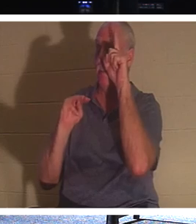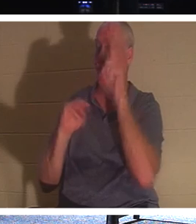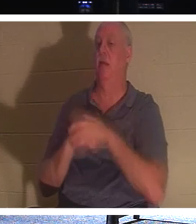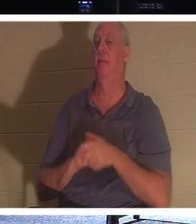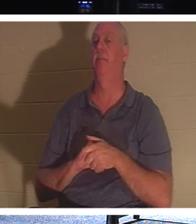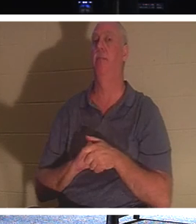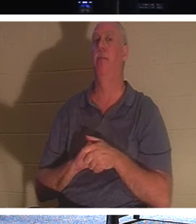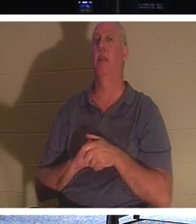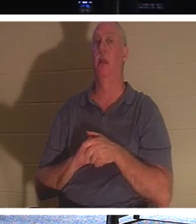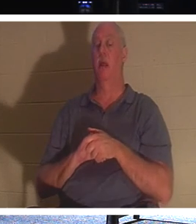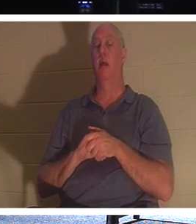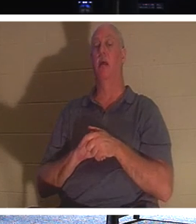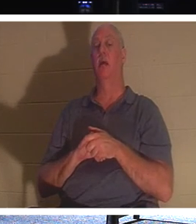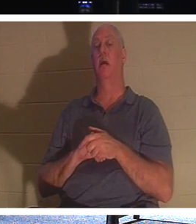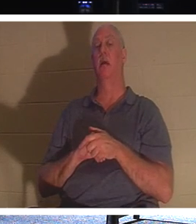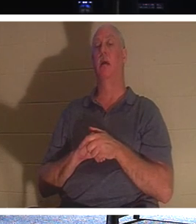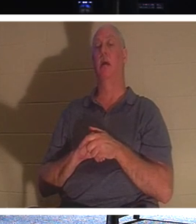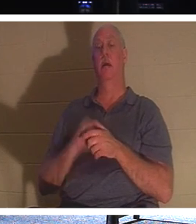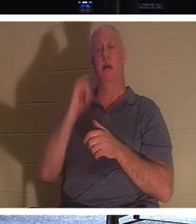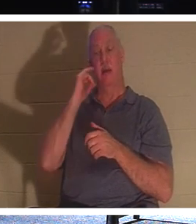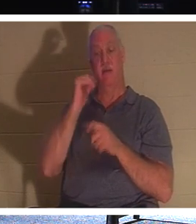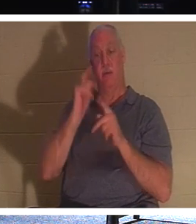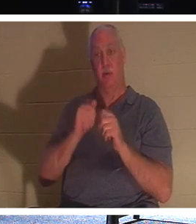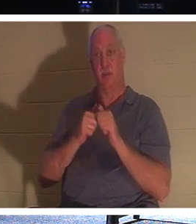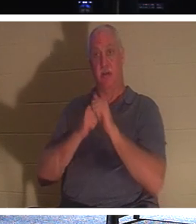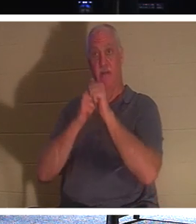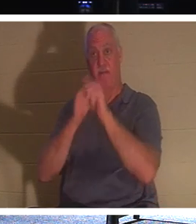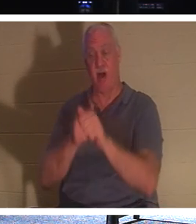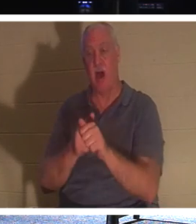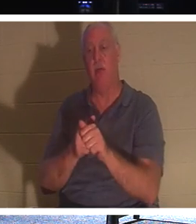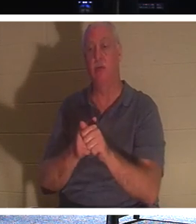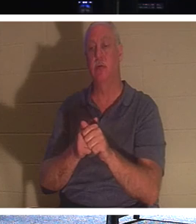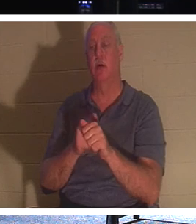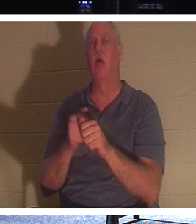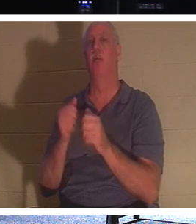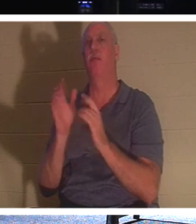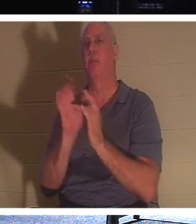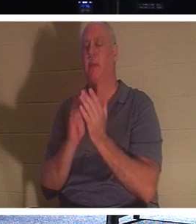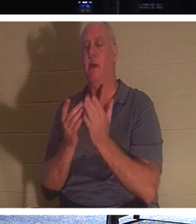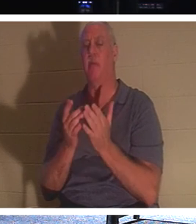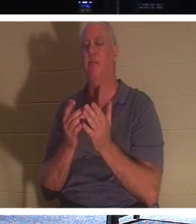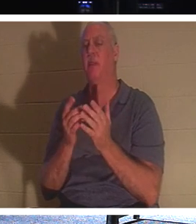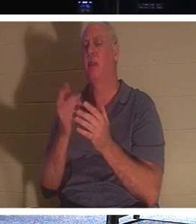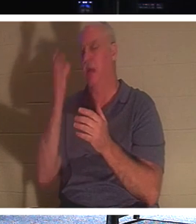一个人想要跟随基督但首先要处理他父亲的葬礼时，耶稣说：